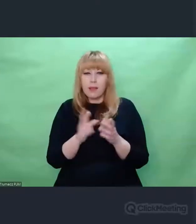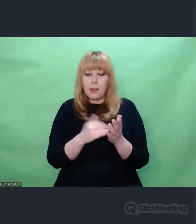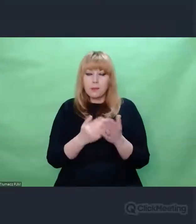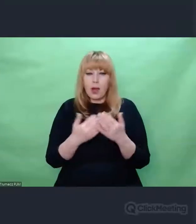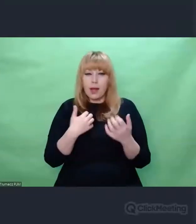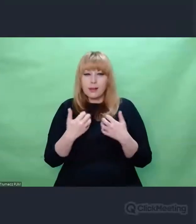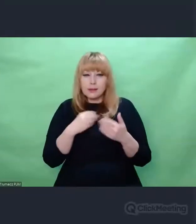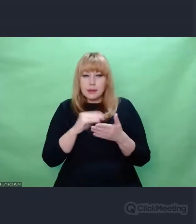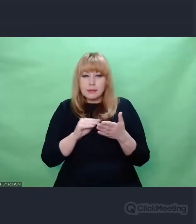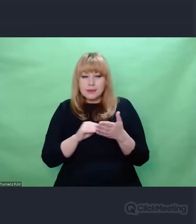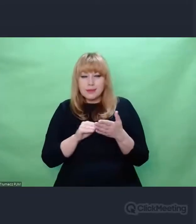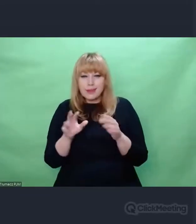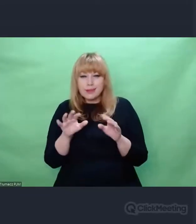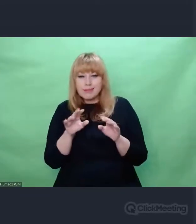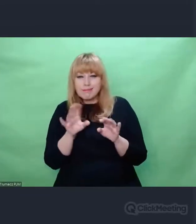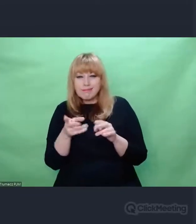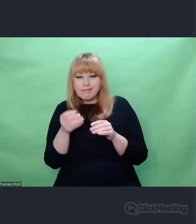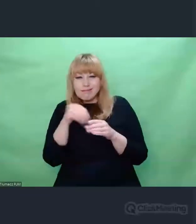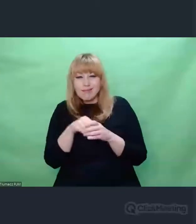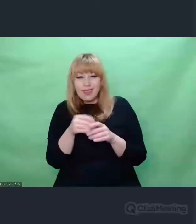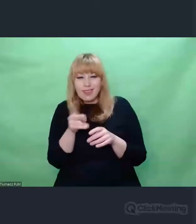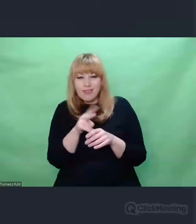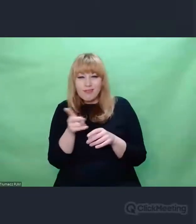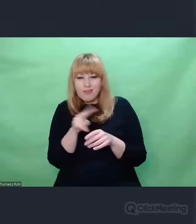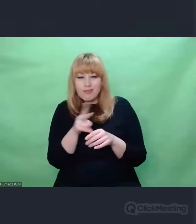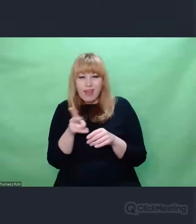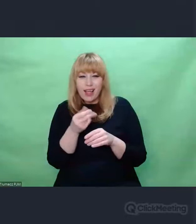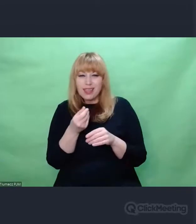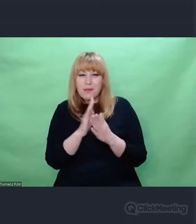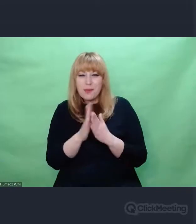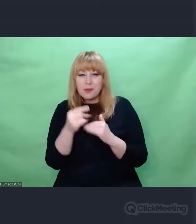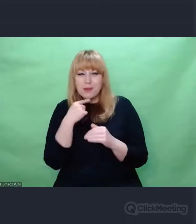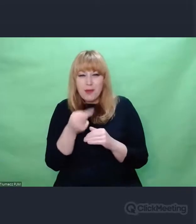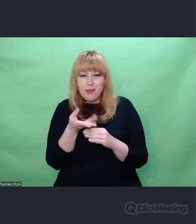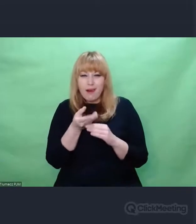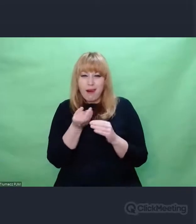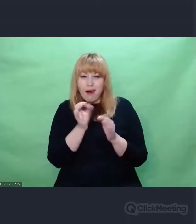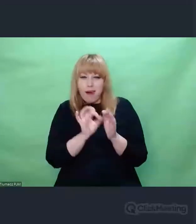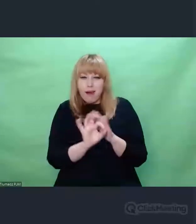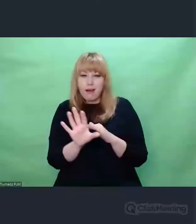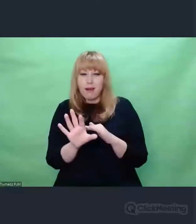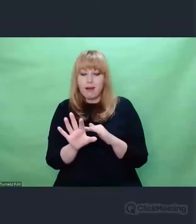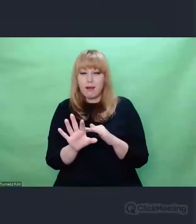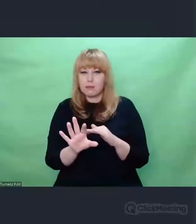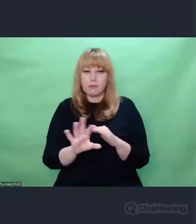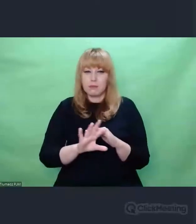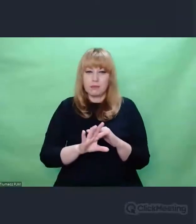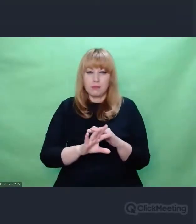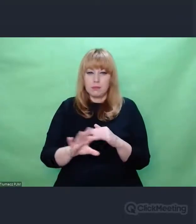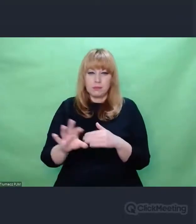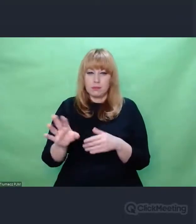W których, zawierają mnóstwo jakichś swoich emocji. To czy przecinek będzie postawiony w tym czy innym miejscu,